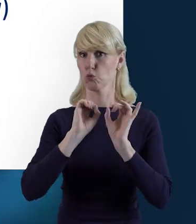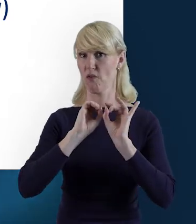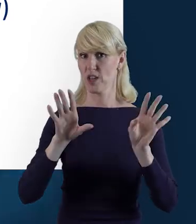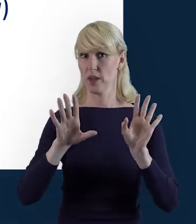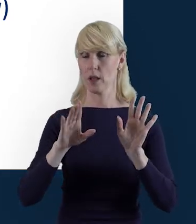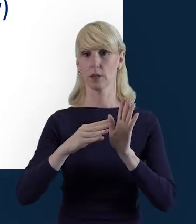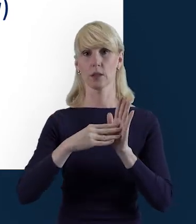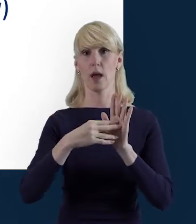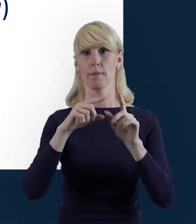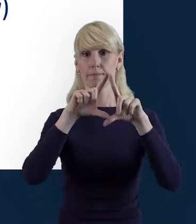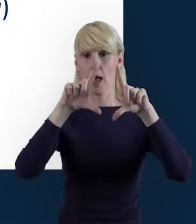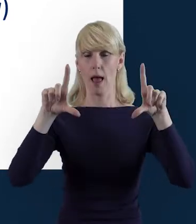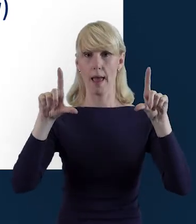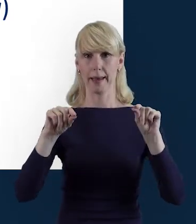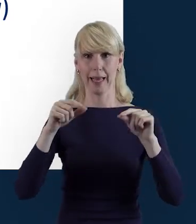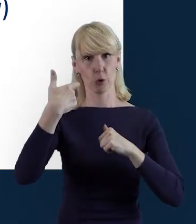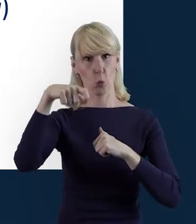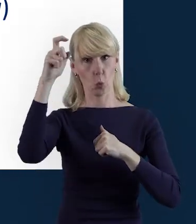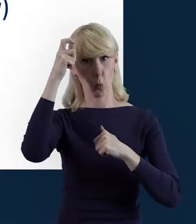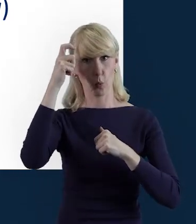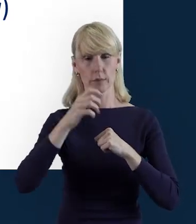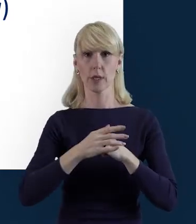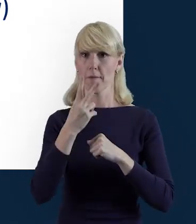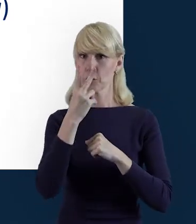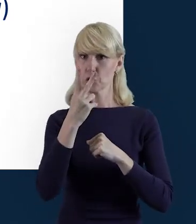beneficjent widzi trzy zasadnicze sekcje.